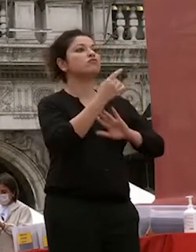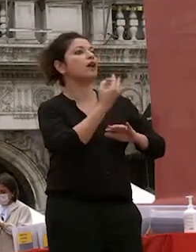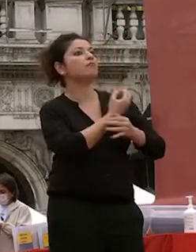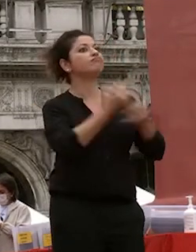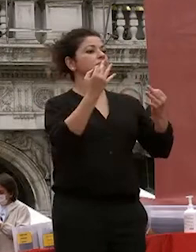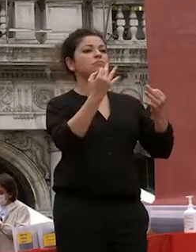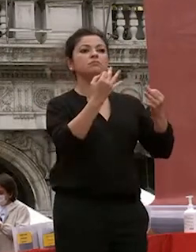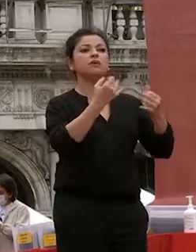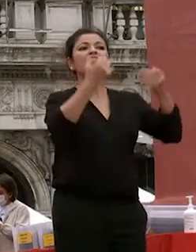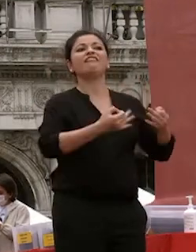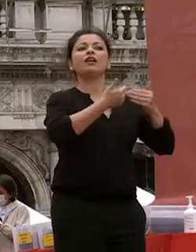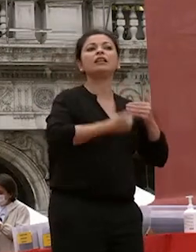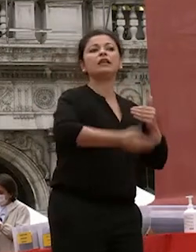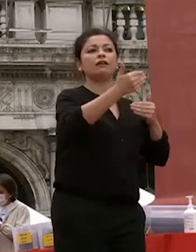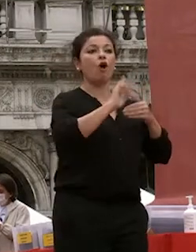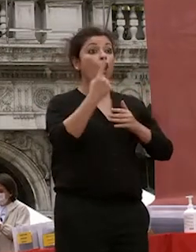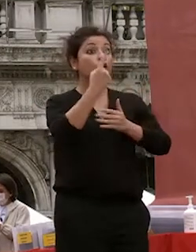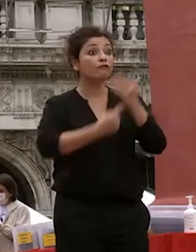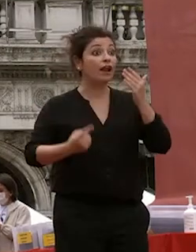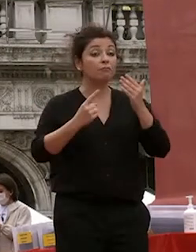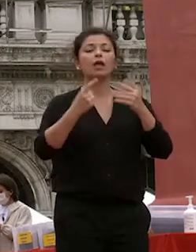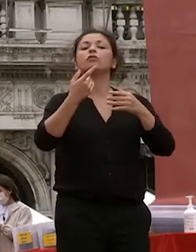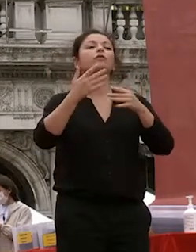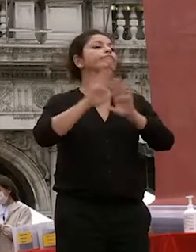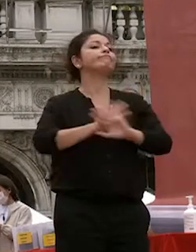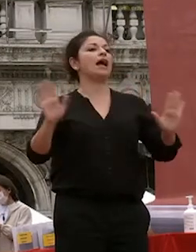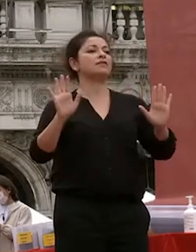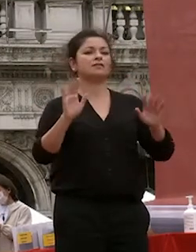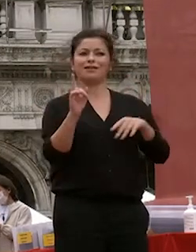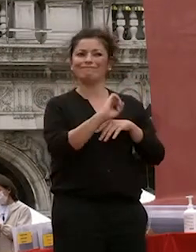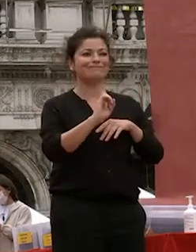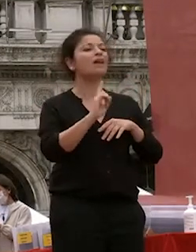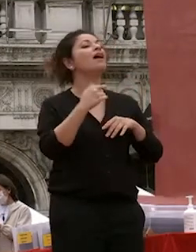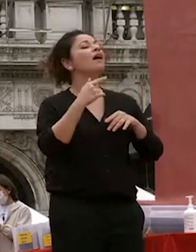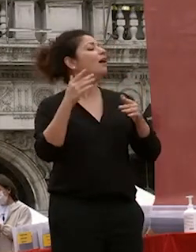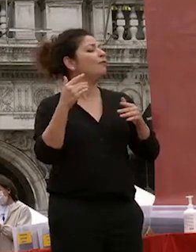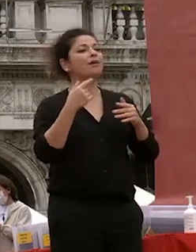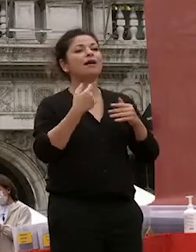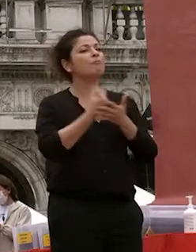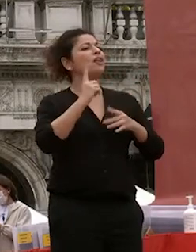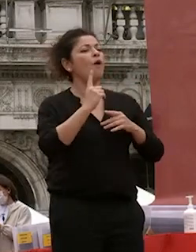fatale quello che conta è il coraggio di continuare il coraggio di essere curiosi